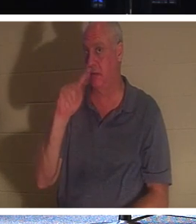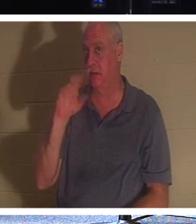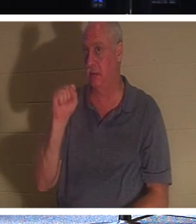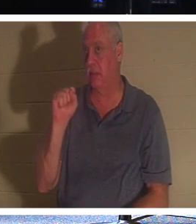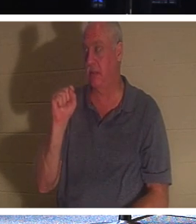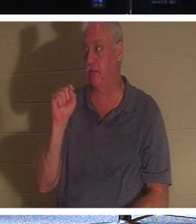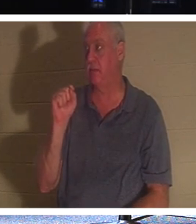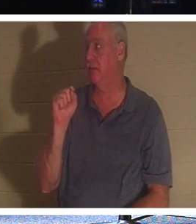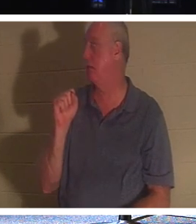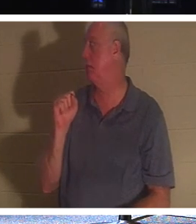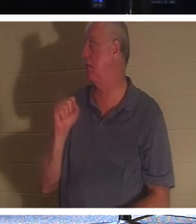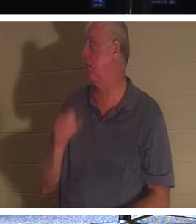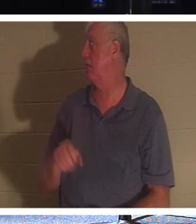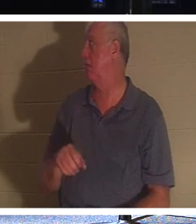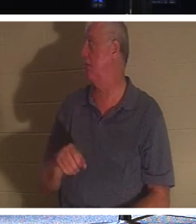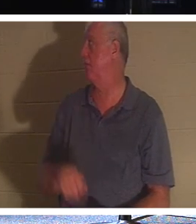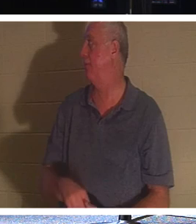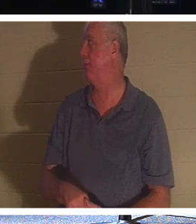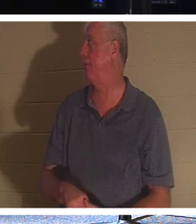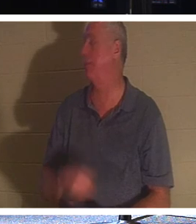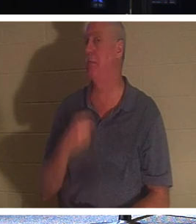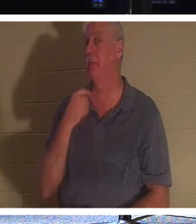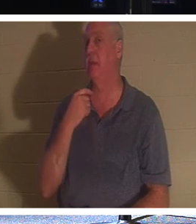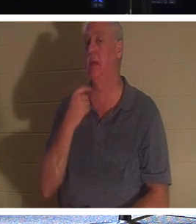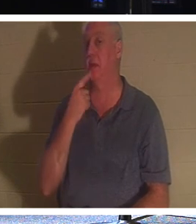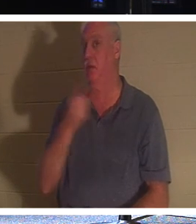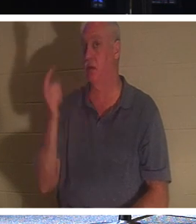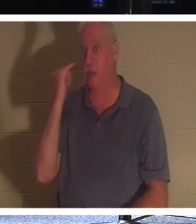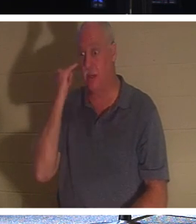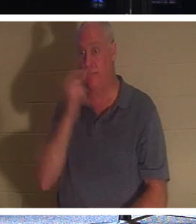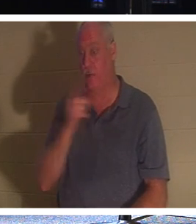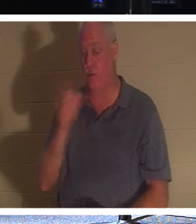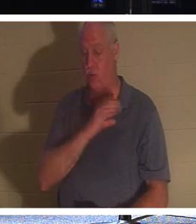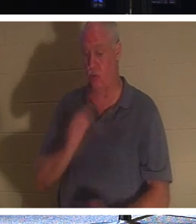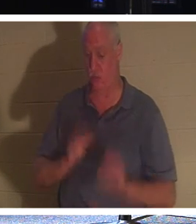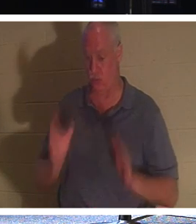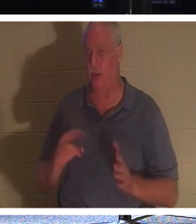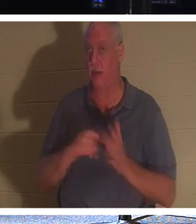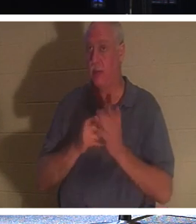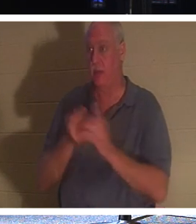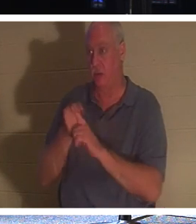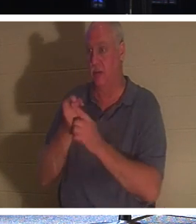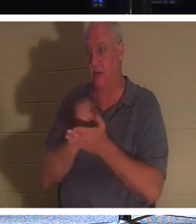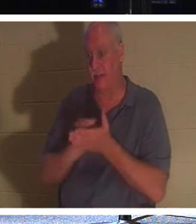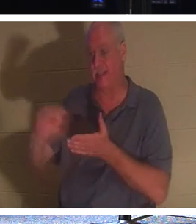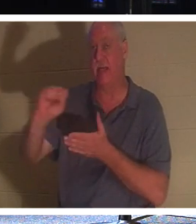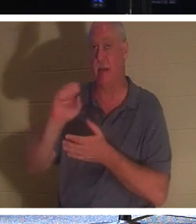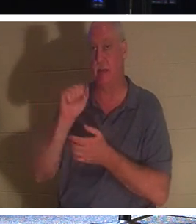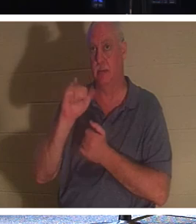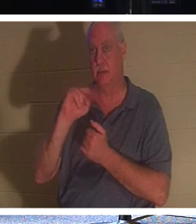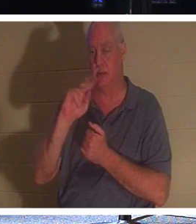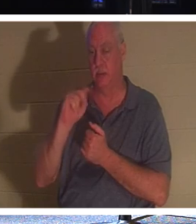main. Mais permettez-moi de dire ceci si vous êtes chrétien, vous êtes un saint, parce que les chrétiens savent qu'ils